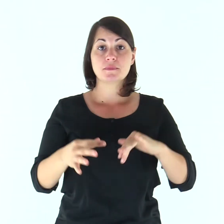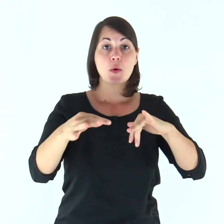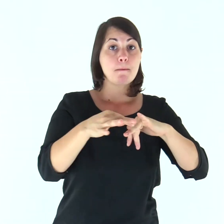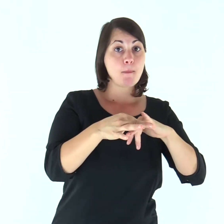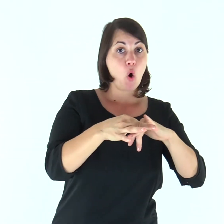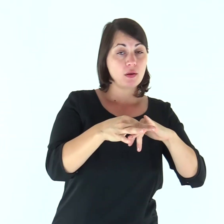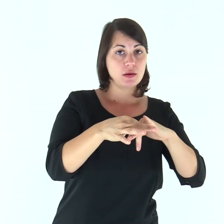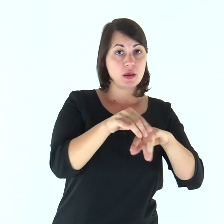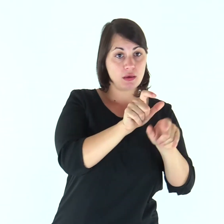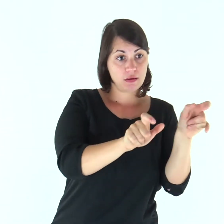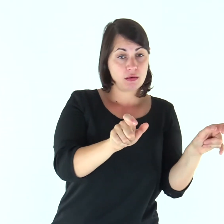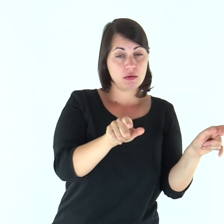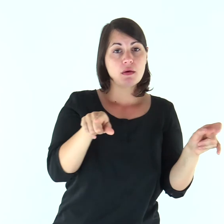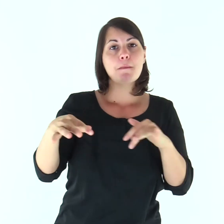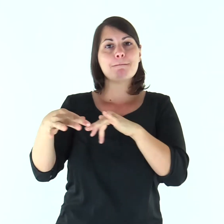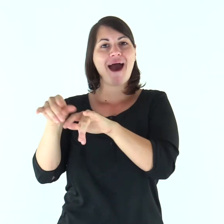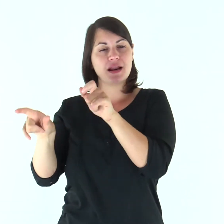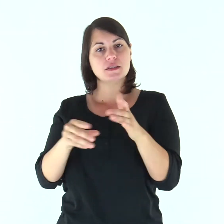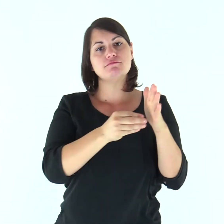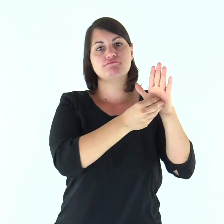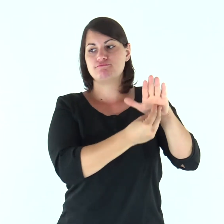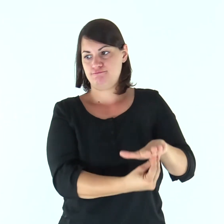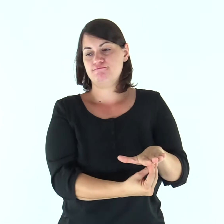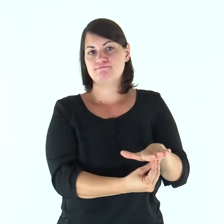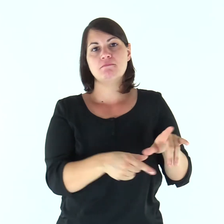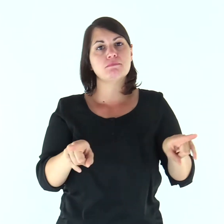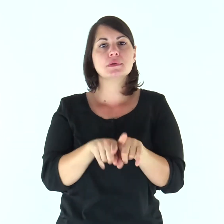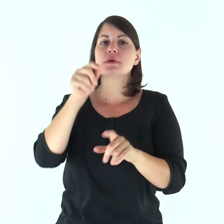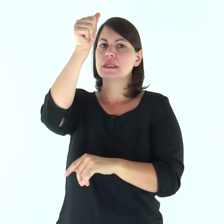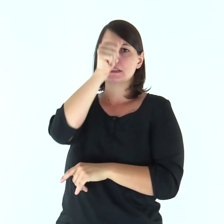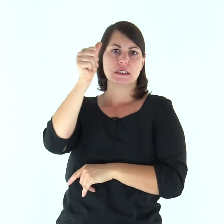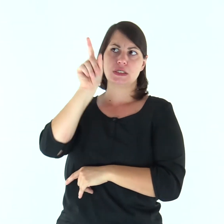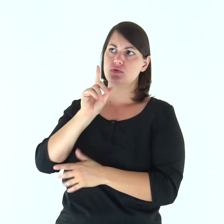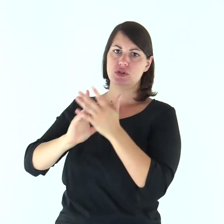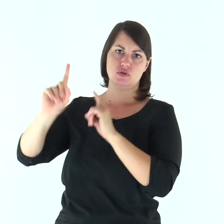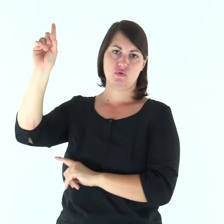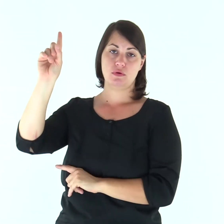le mogli lo siano ai loro mariti, come al Signore;